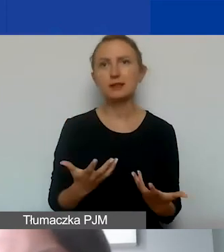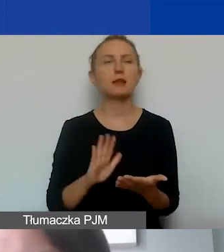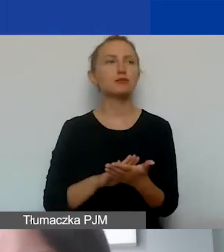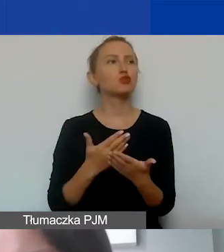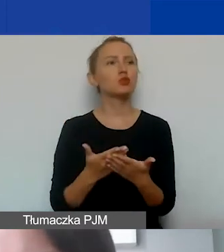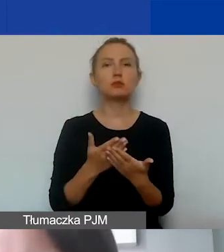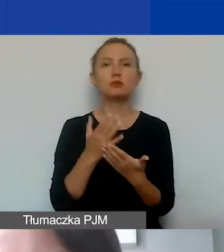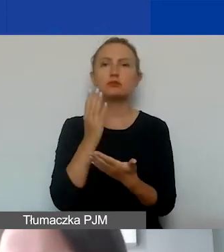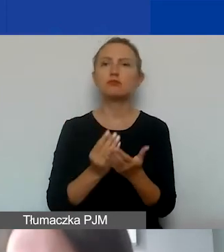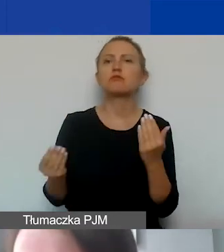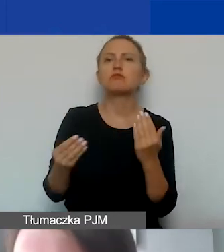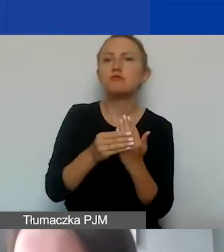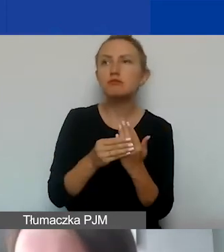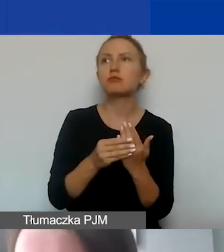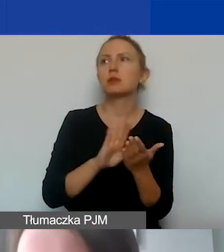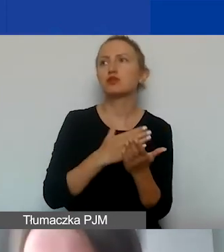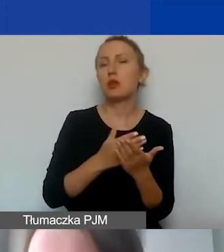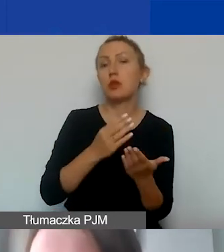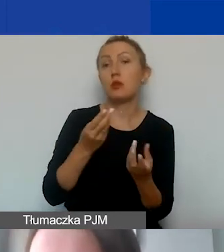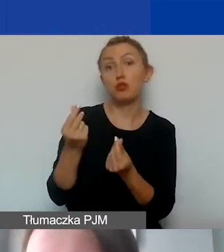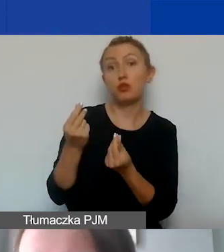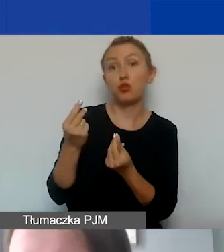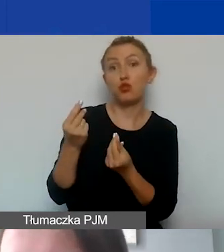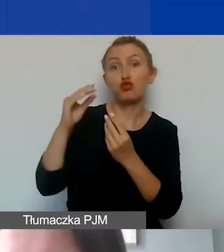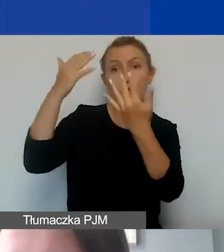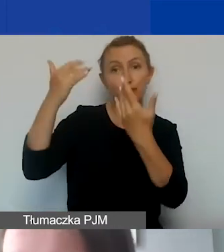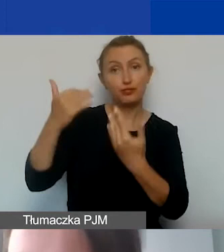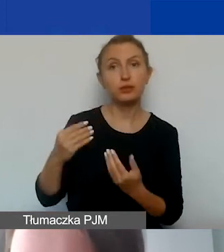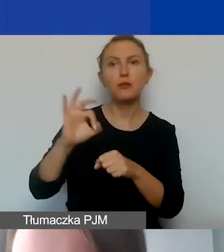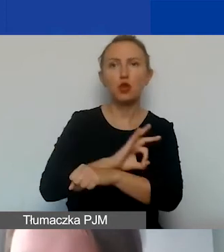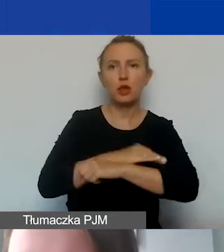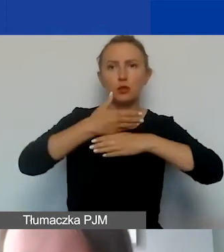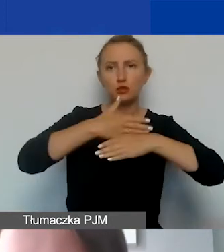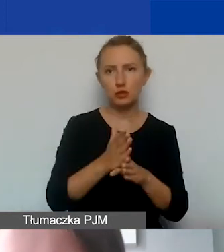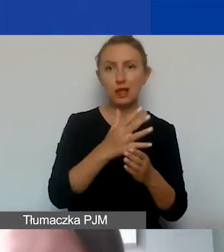że budżet projektu dzielimy na grant i środki własne,